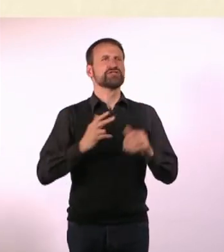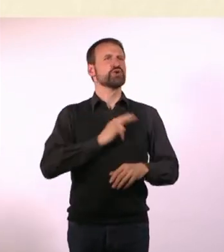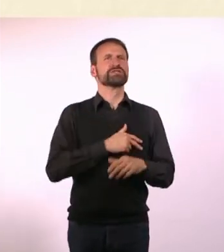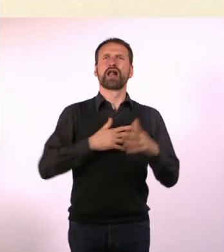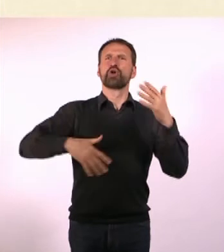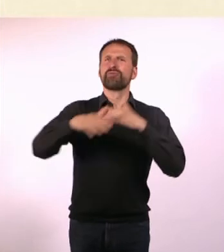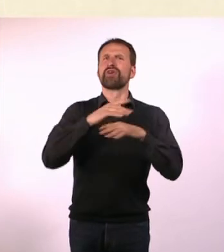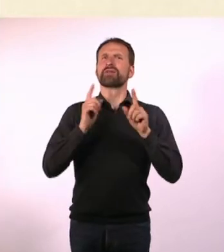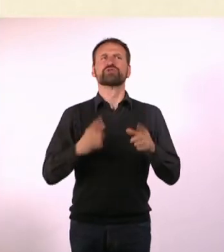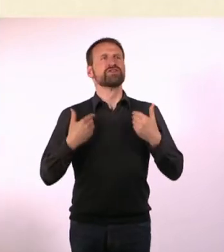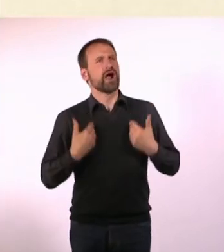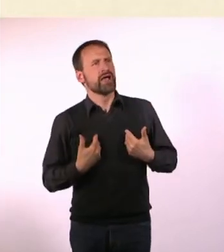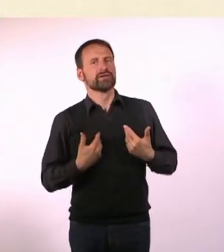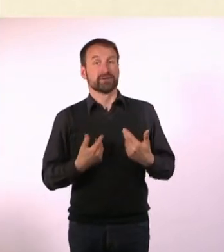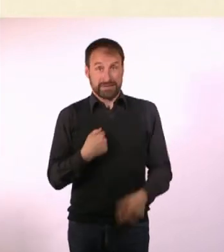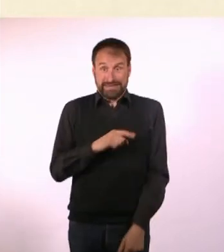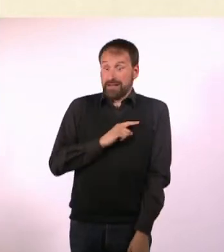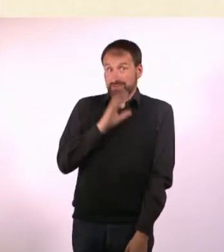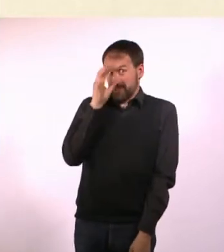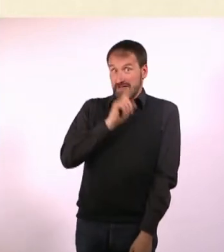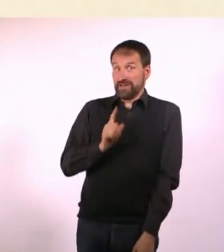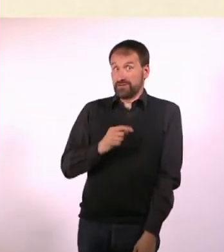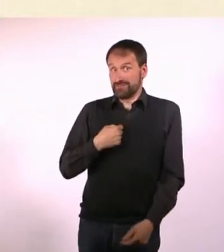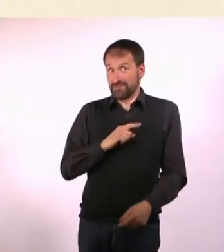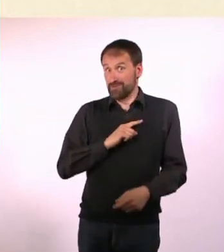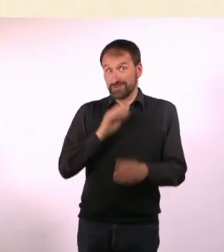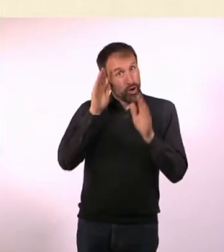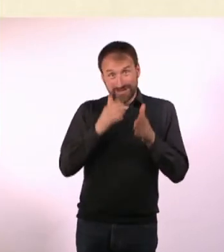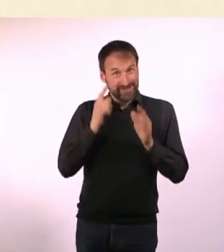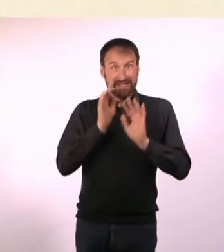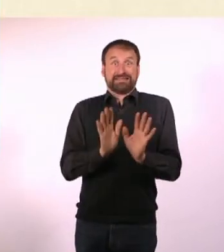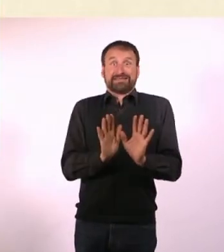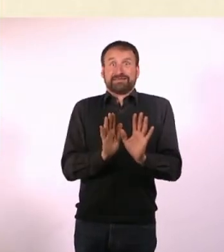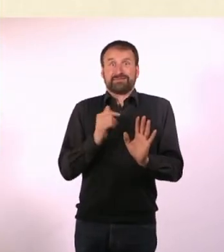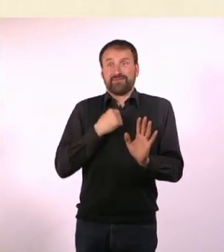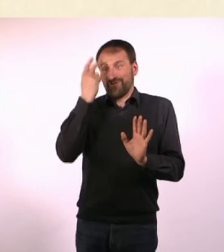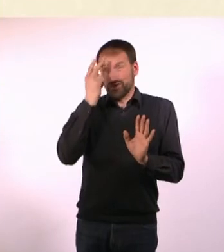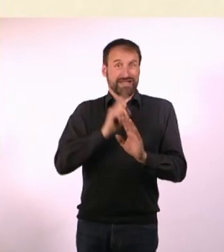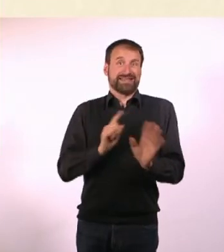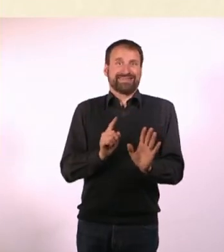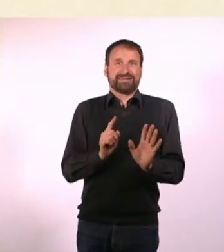Mir ist das absolut unbegreiflich, aber er weiß es halt einfach. Bei Autisten ist das halt nicht so. Die verstehen das nicht.